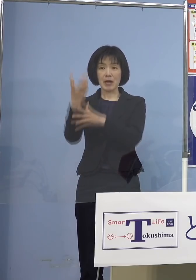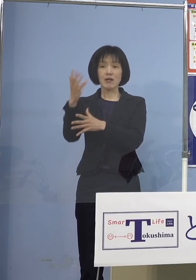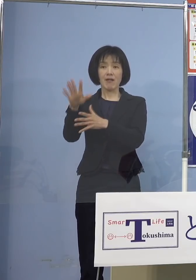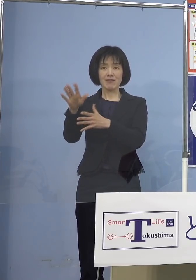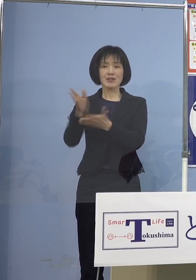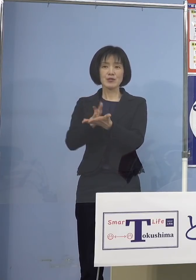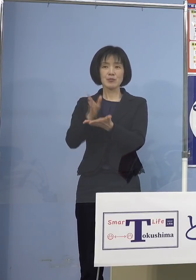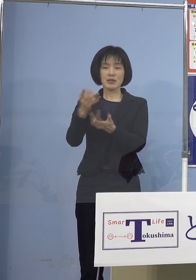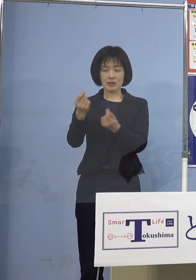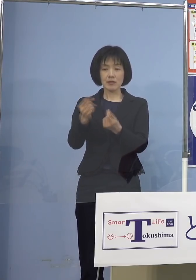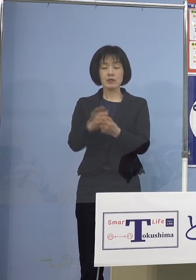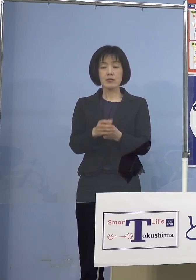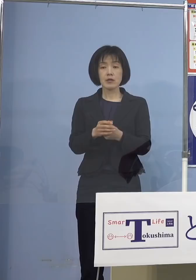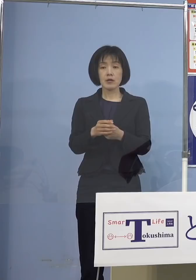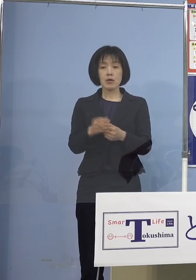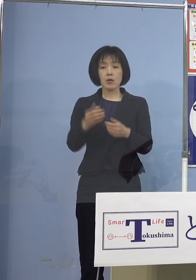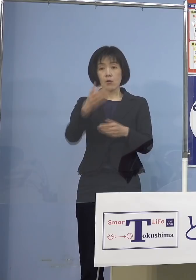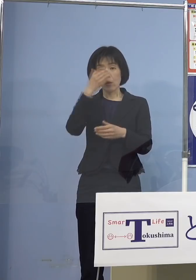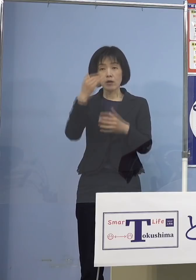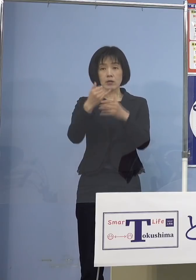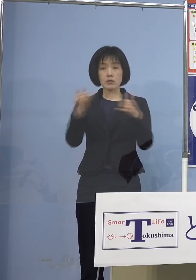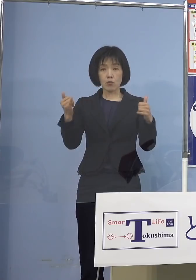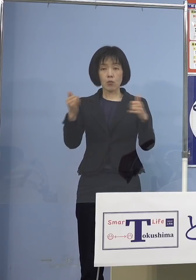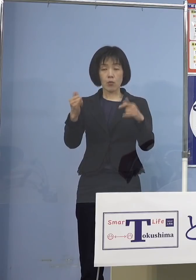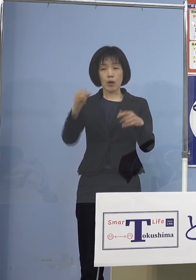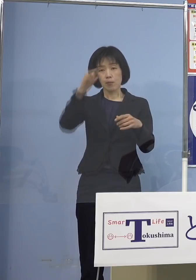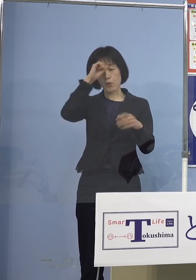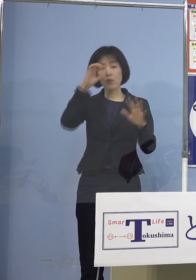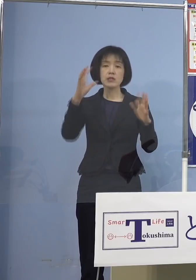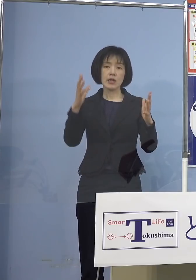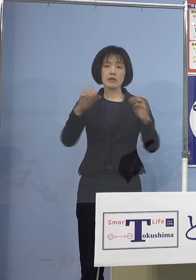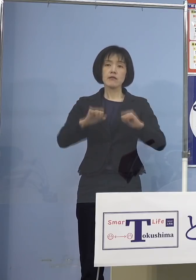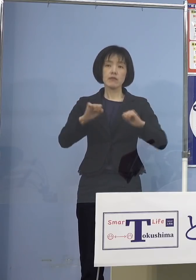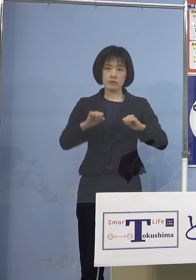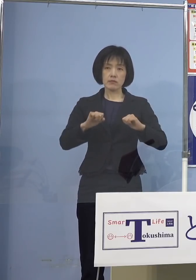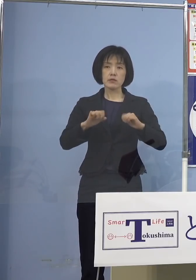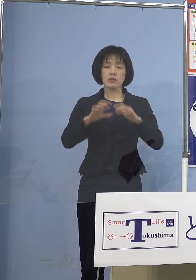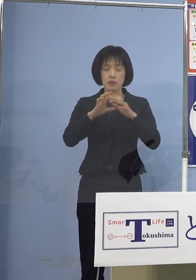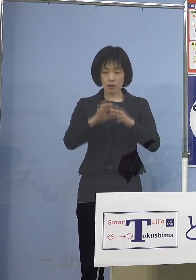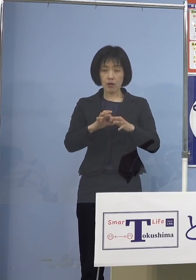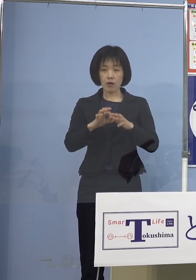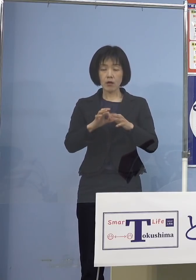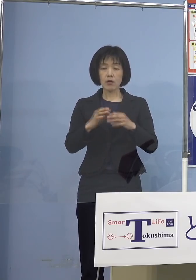既往症のない方は確かに すぐに療養しても治る